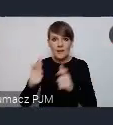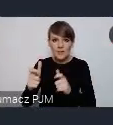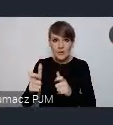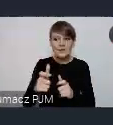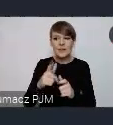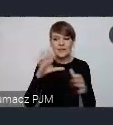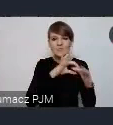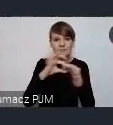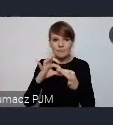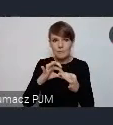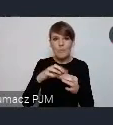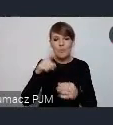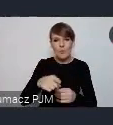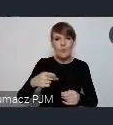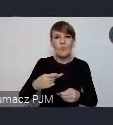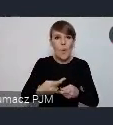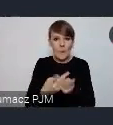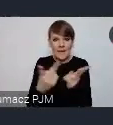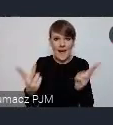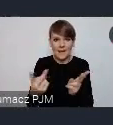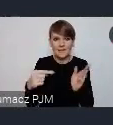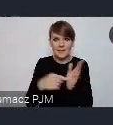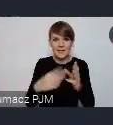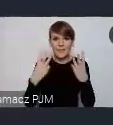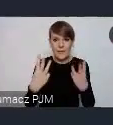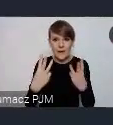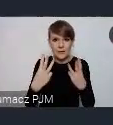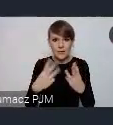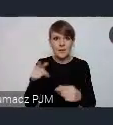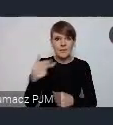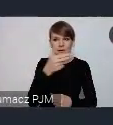publikacji istotnej o tematyce miejskiej.